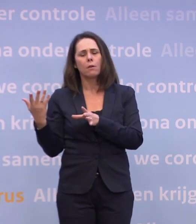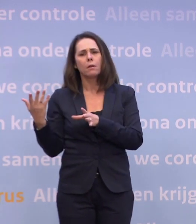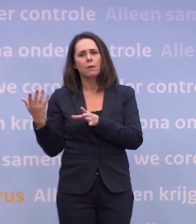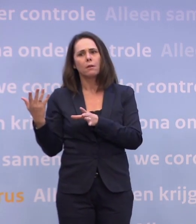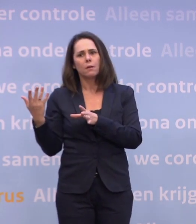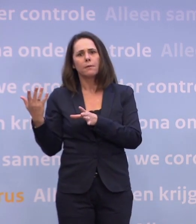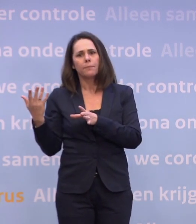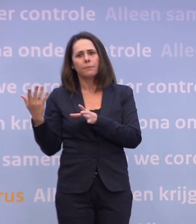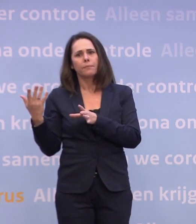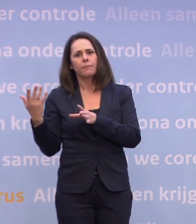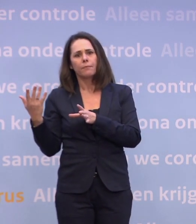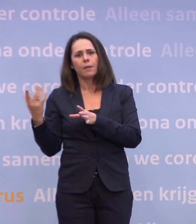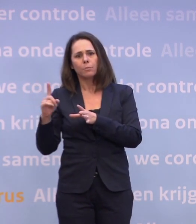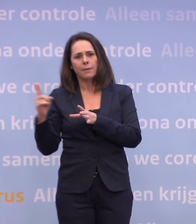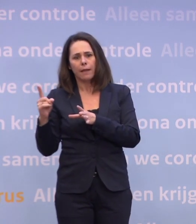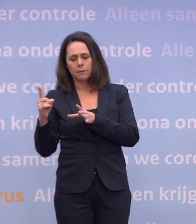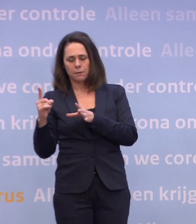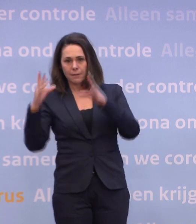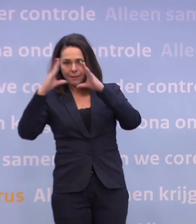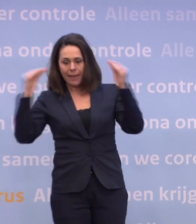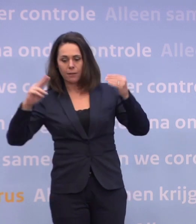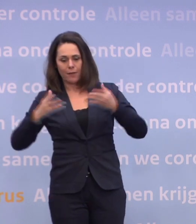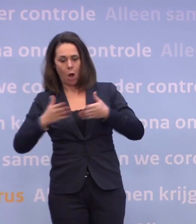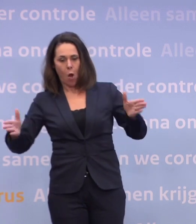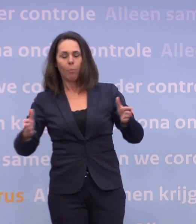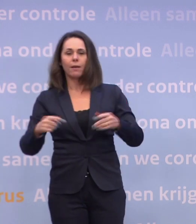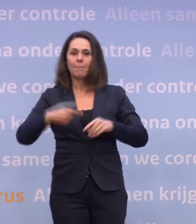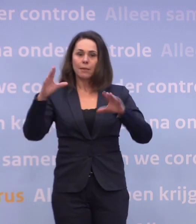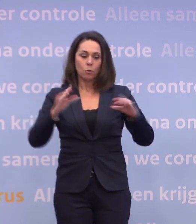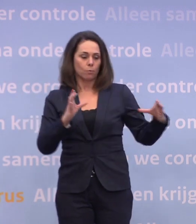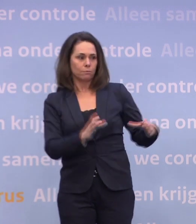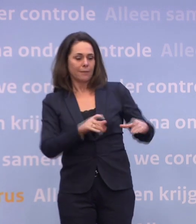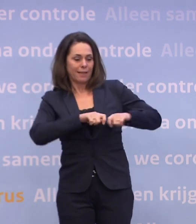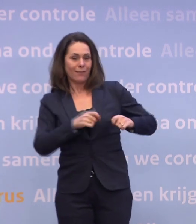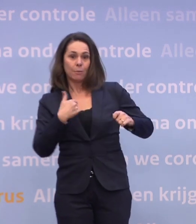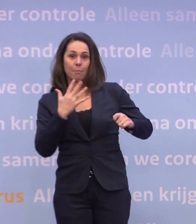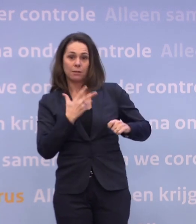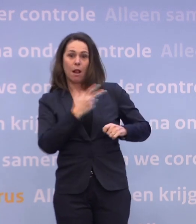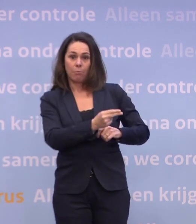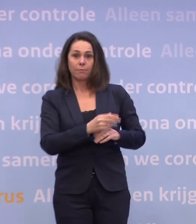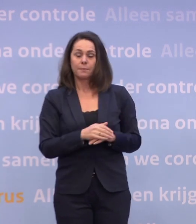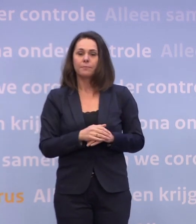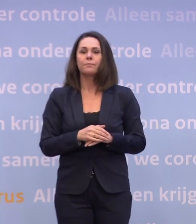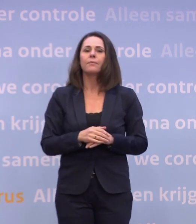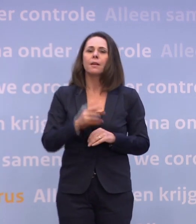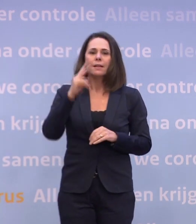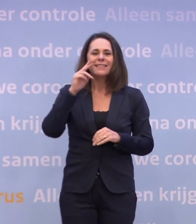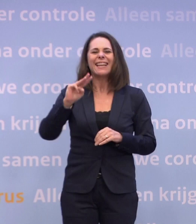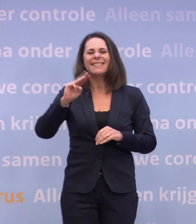Gaat dan het land van het slot en kan Nederland weer veel meer gaan doen? Wat we sowieso zien, is dat we in het derde kwartaal... ...20 miljoen vaccins geleverd krijgen.